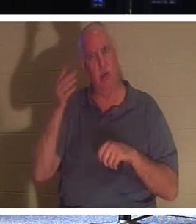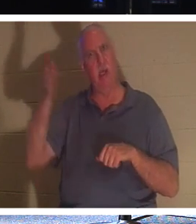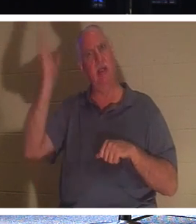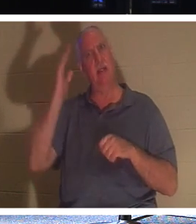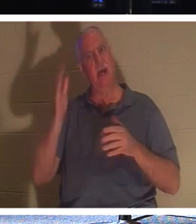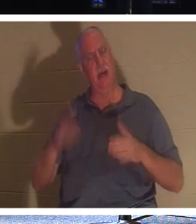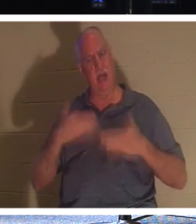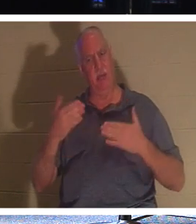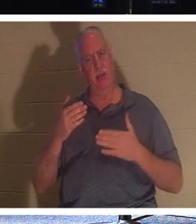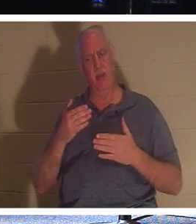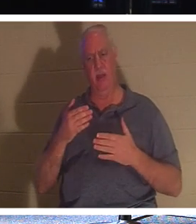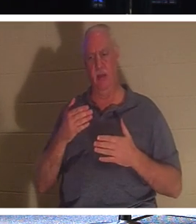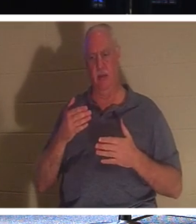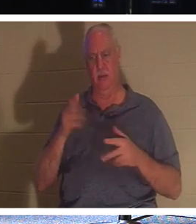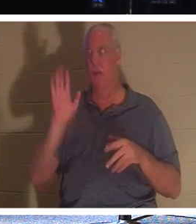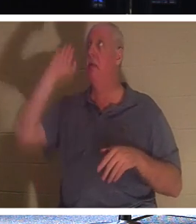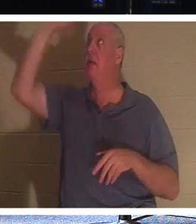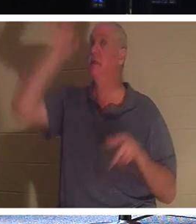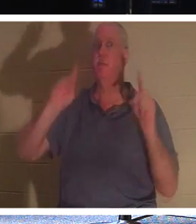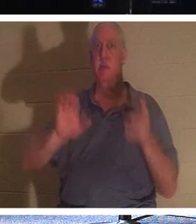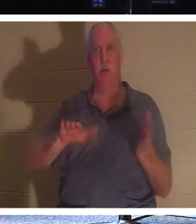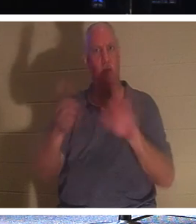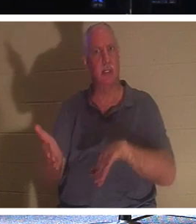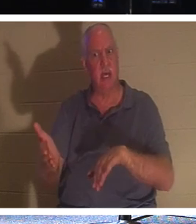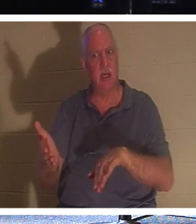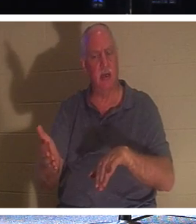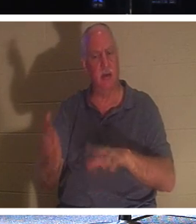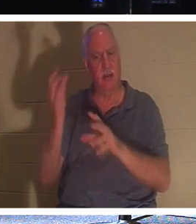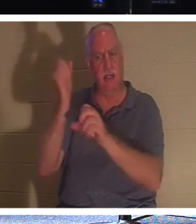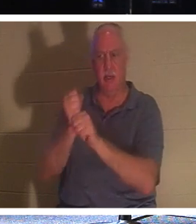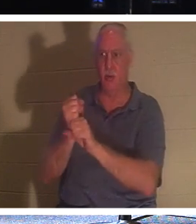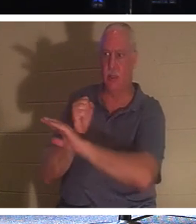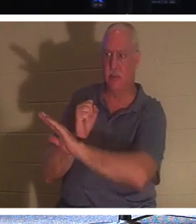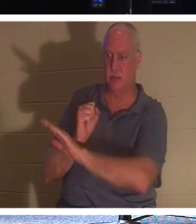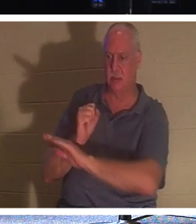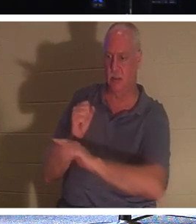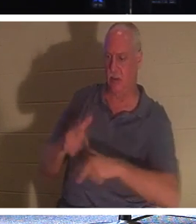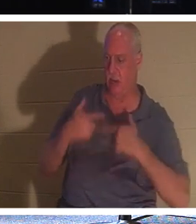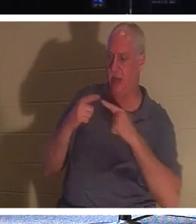, जिन्होंने अपना जीवन उसे सौंपा है। क्यों? क्योंकि वह उन्हें